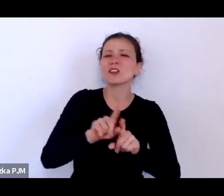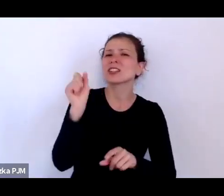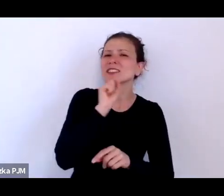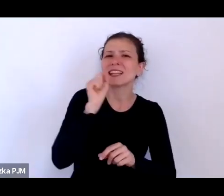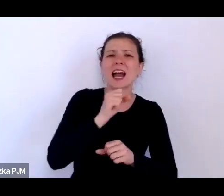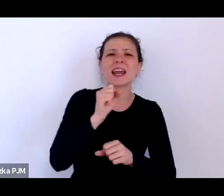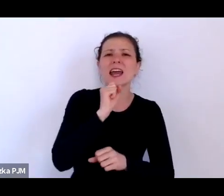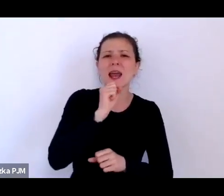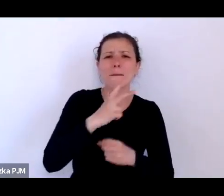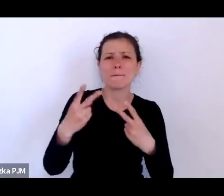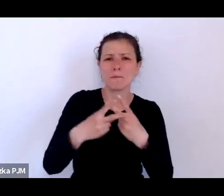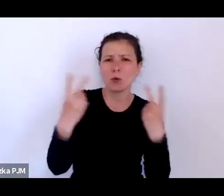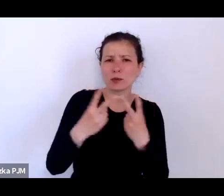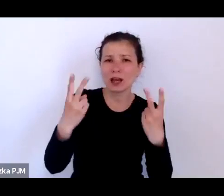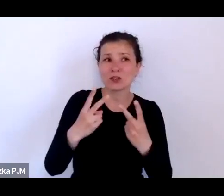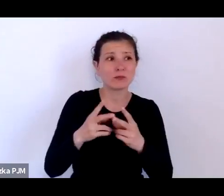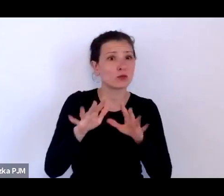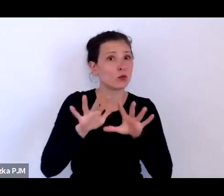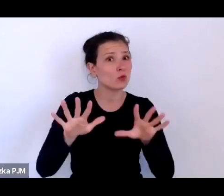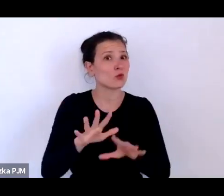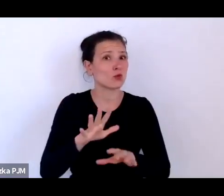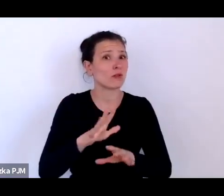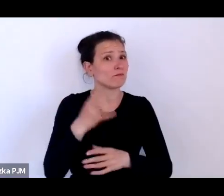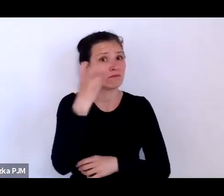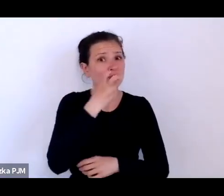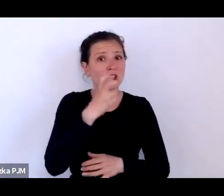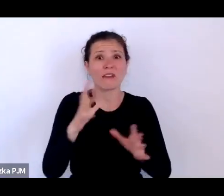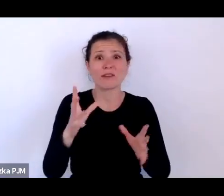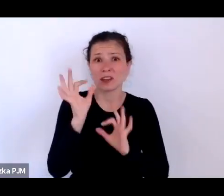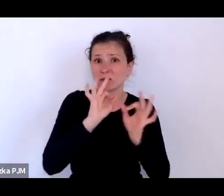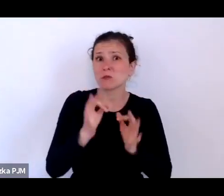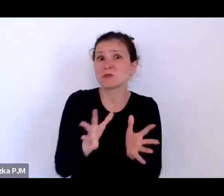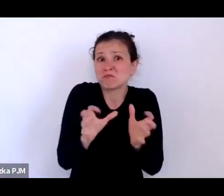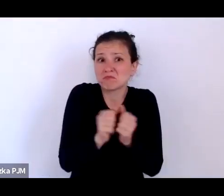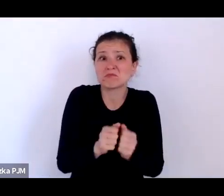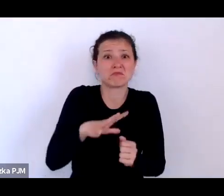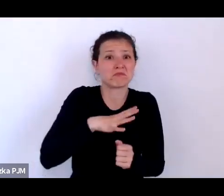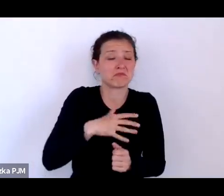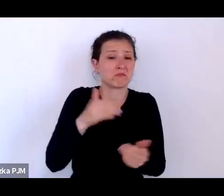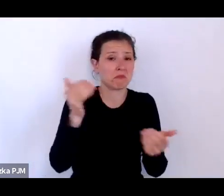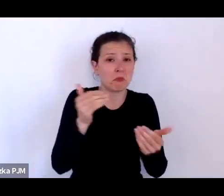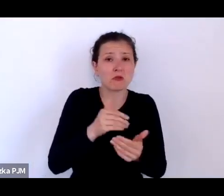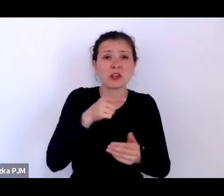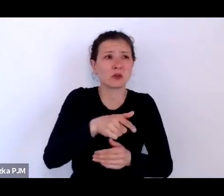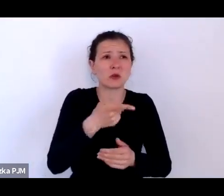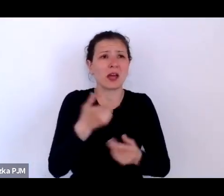które – po pierwsze – absolutnie burzą ten wyidealizowany obraz dwudziestolecia i trzydziestolecia